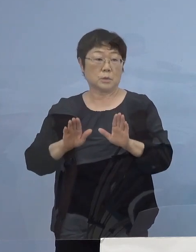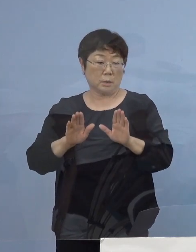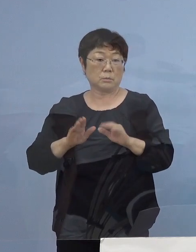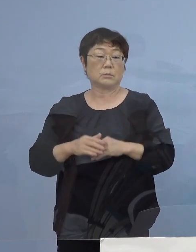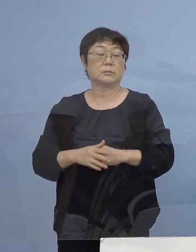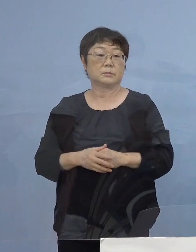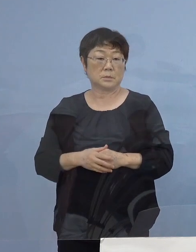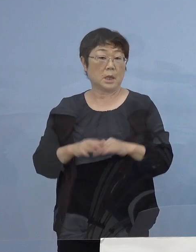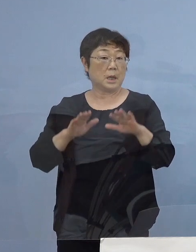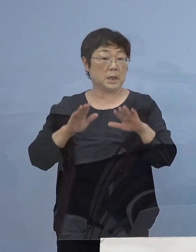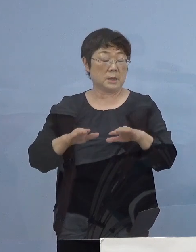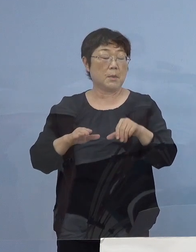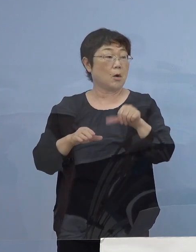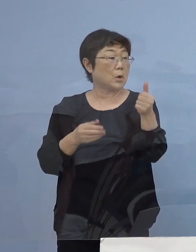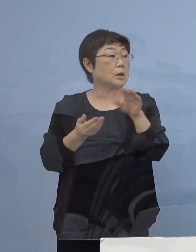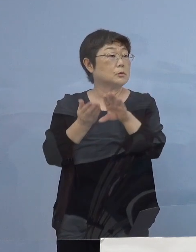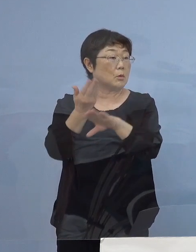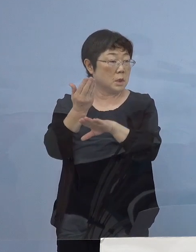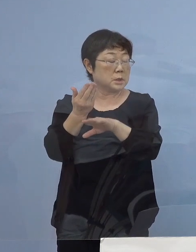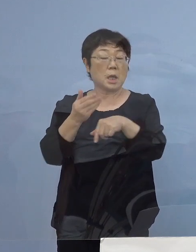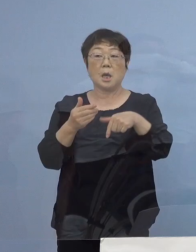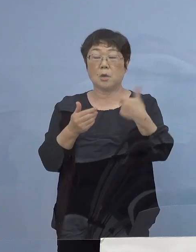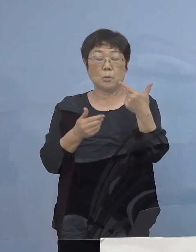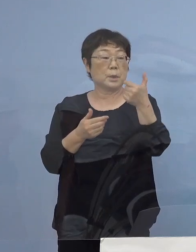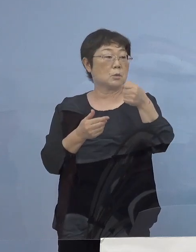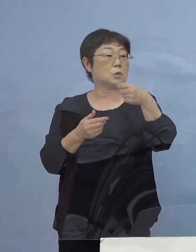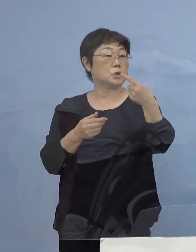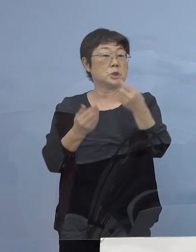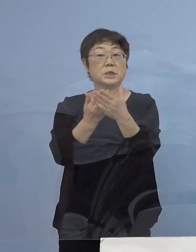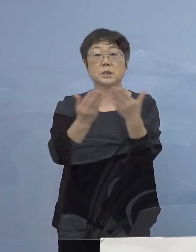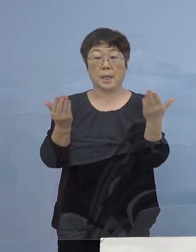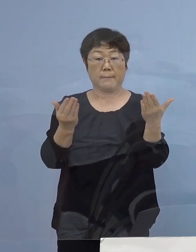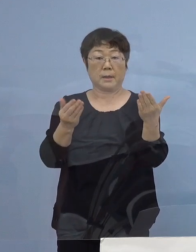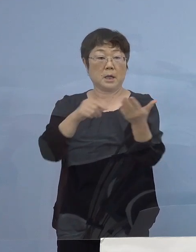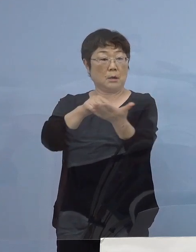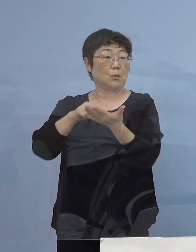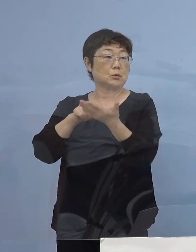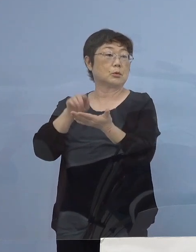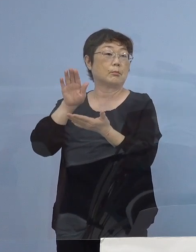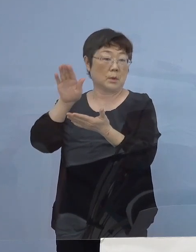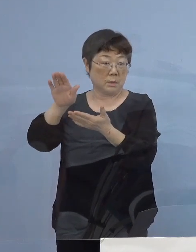今は500（店舗）を超えて 651（店舗）になってきたところでありますが